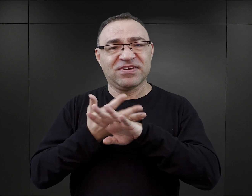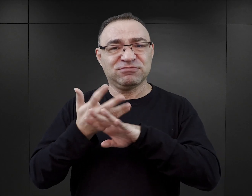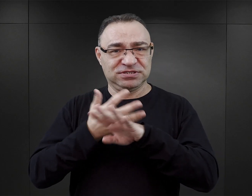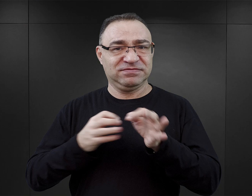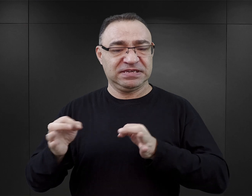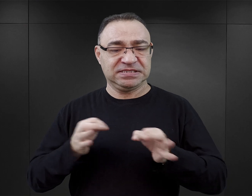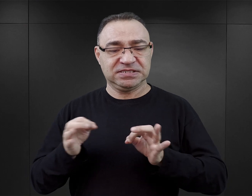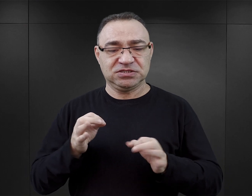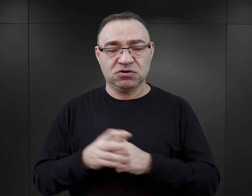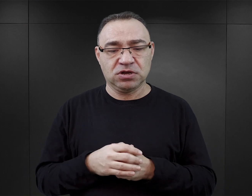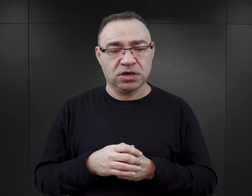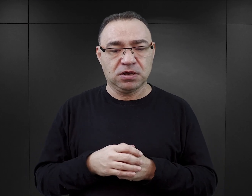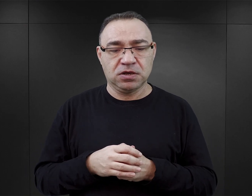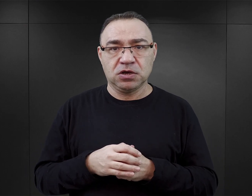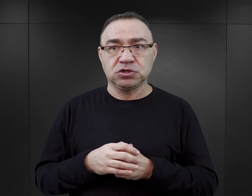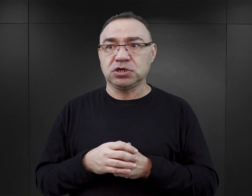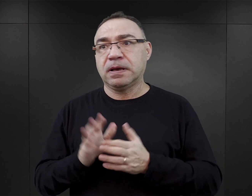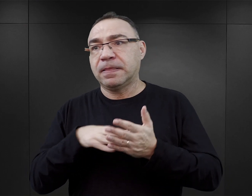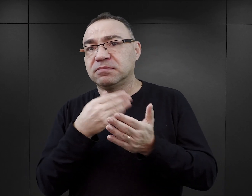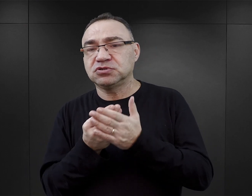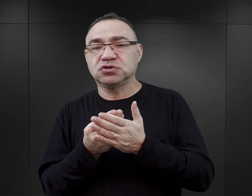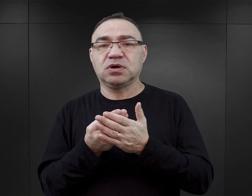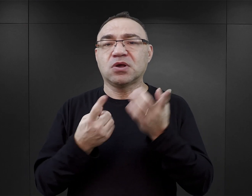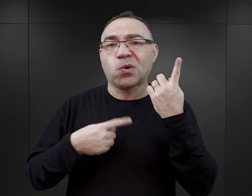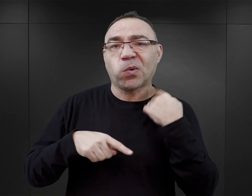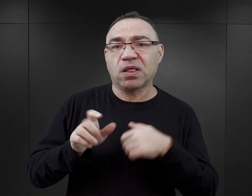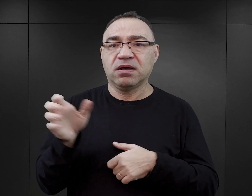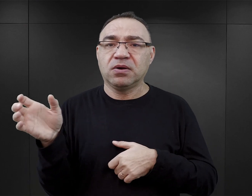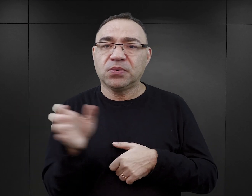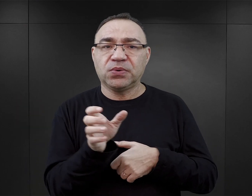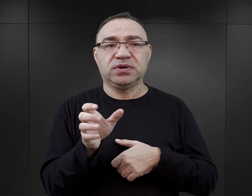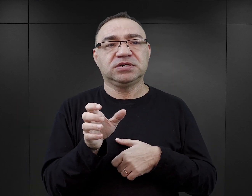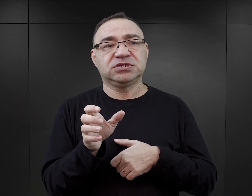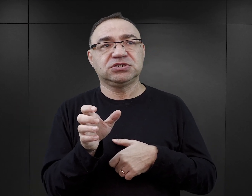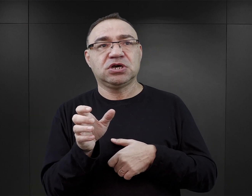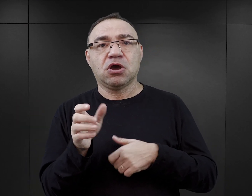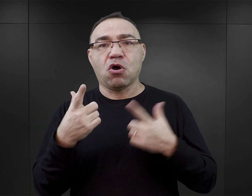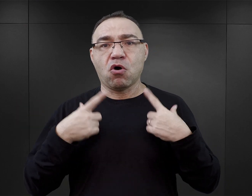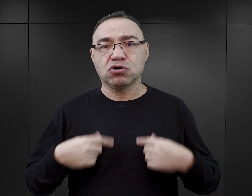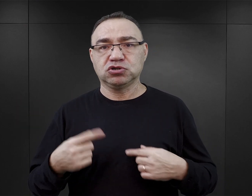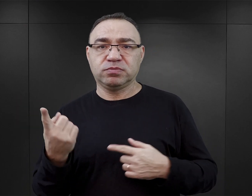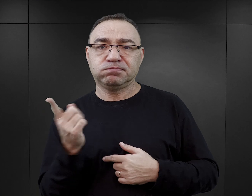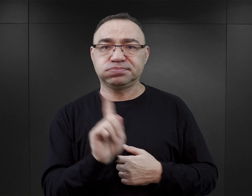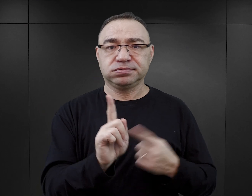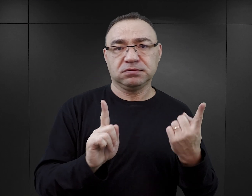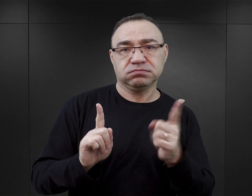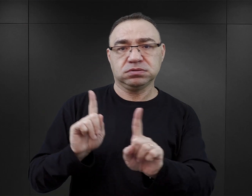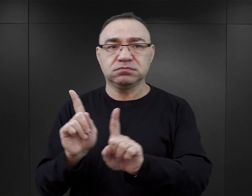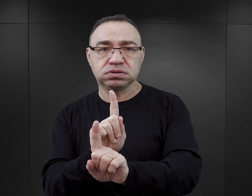I nie chodzi tutaj o to, że wprowadzają fikcyjne postaci do autentycznego wydarzenia, jakim było istnienie obozu Auschwitz.